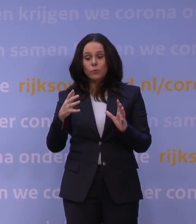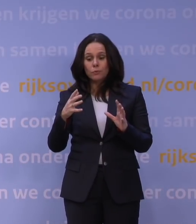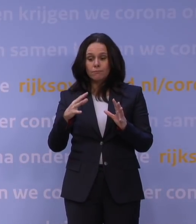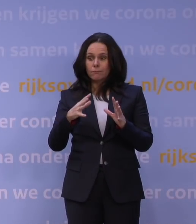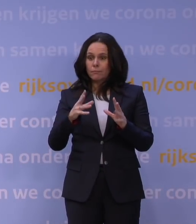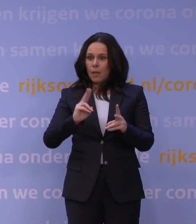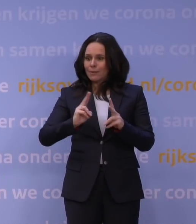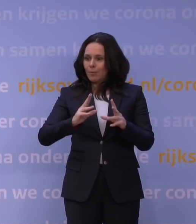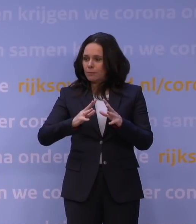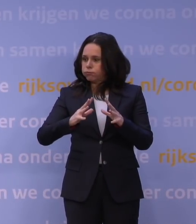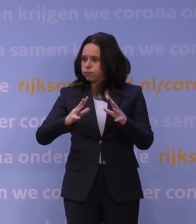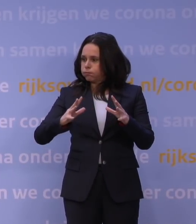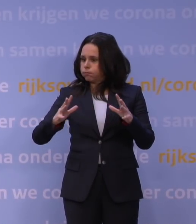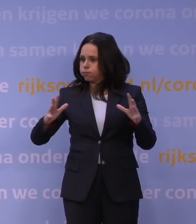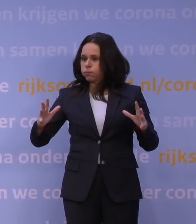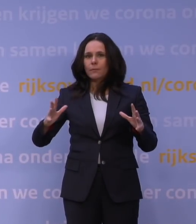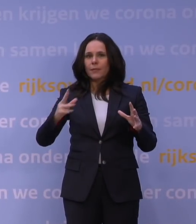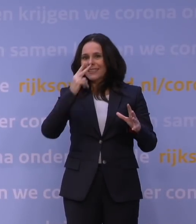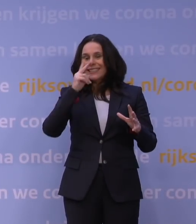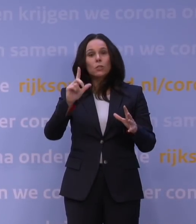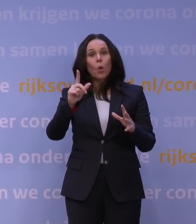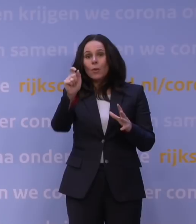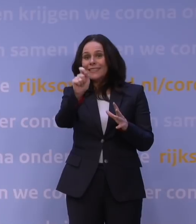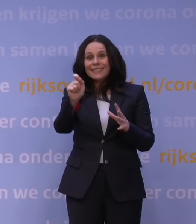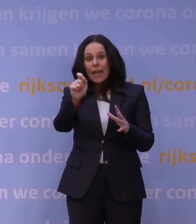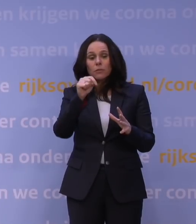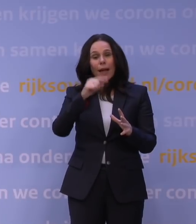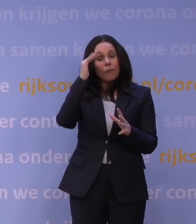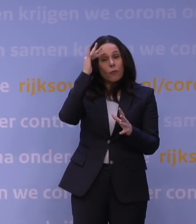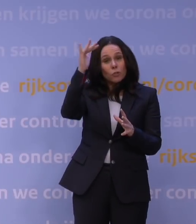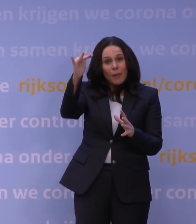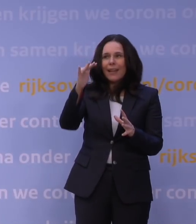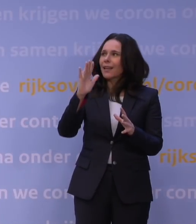die je nog niet in de cijfers ziet, maar waarvan alle voorspellingen zeggen, ook het buitenland nu laat zien dat die er is.